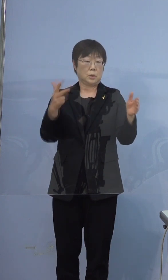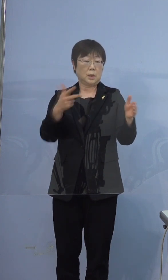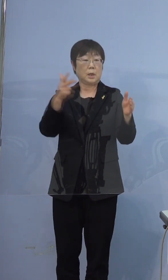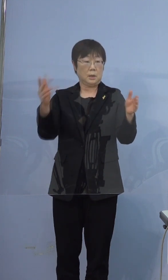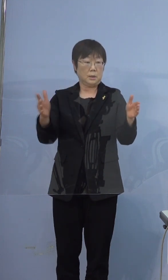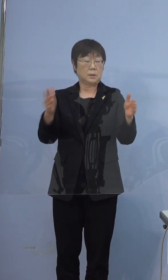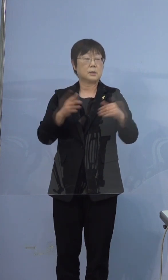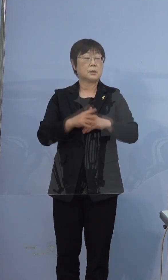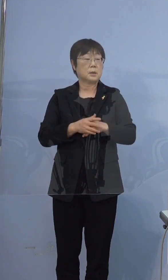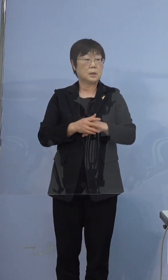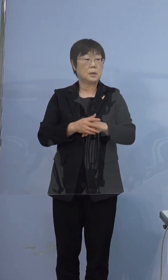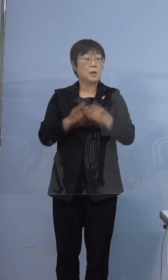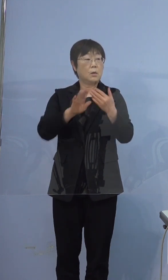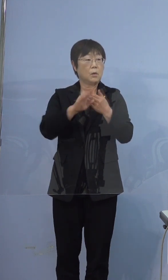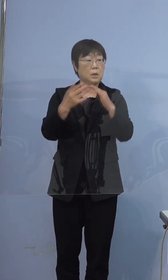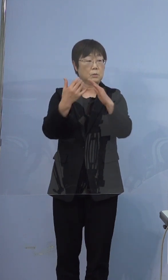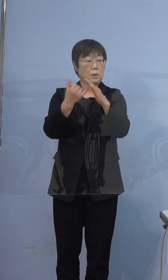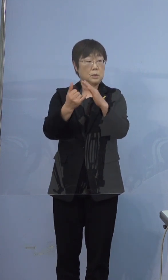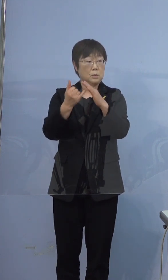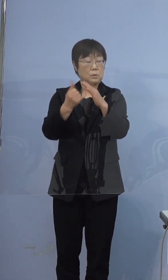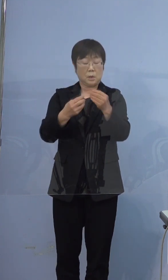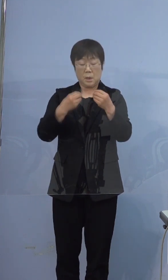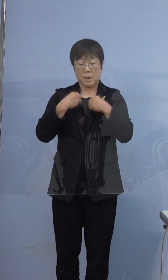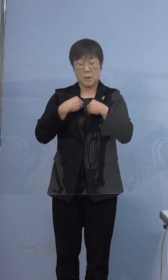そのほかの家族の方が感染していって